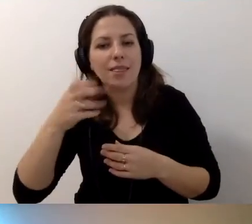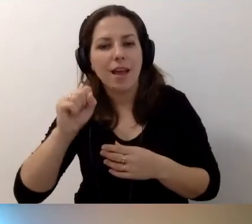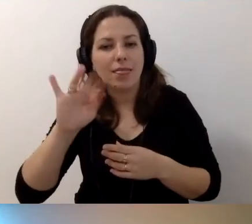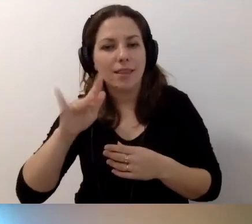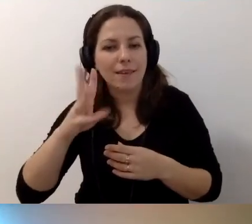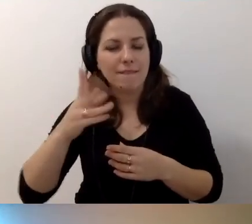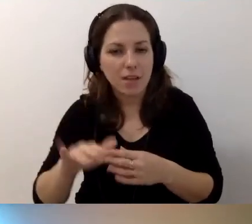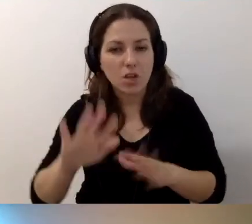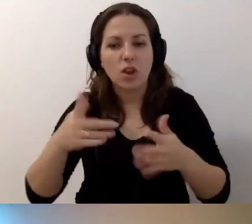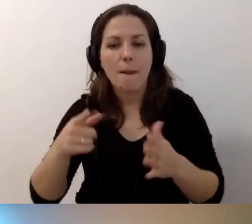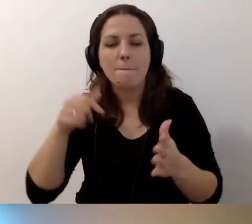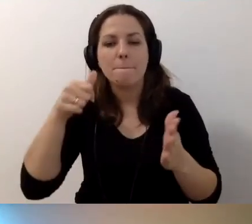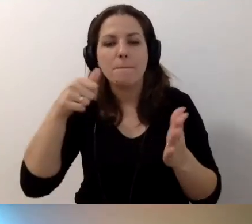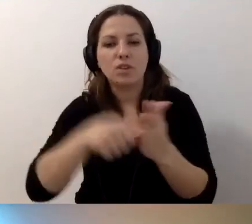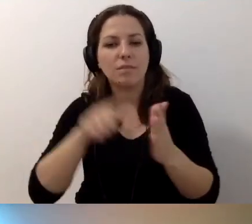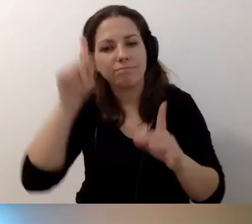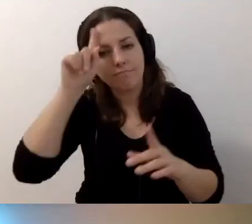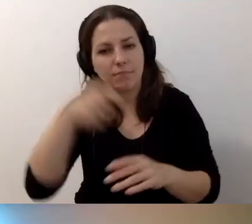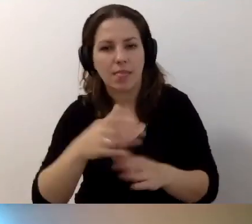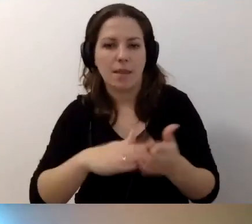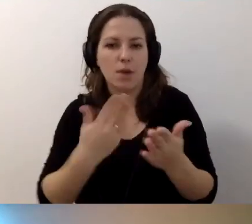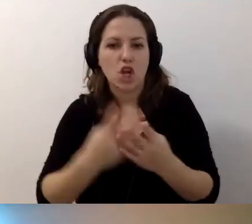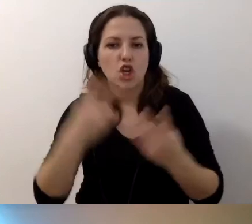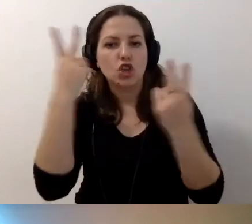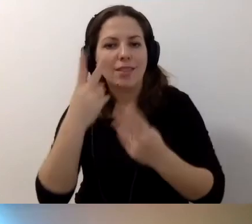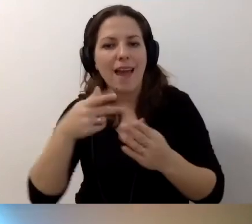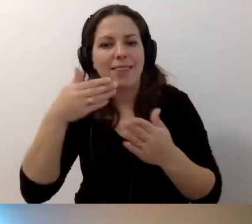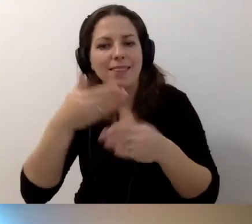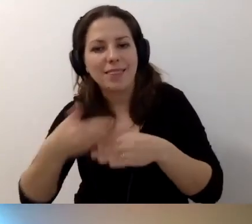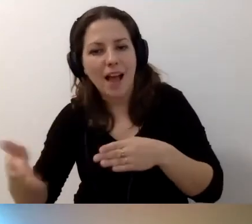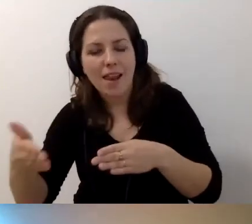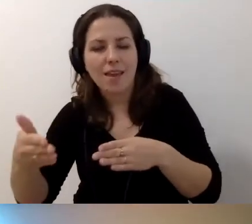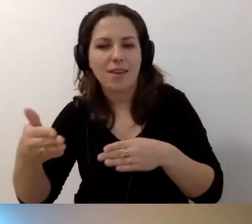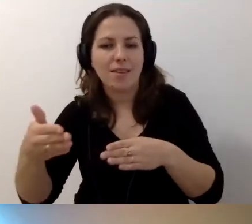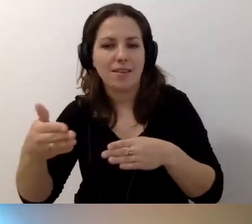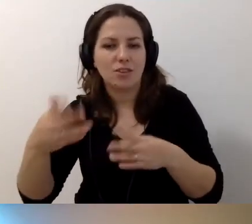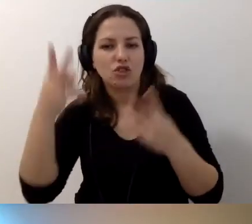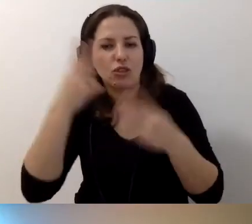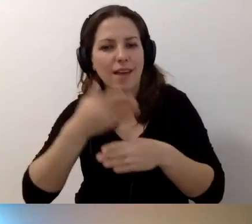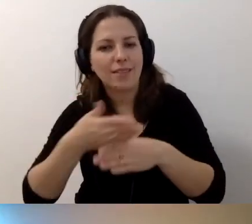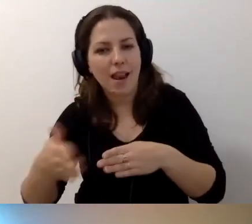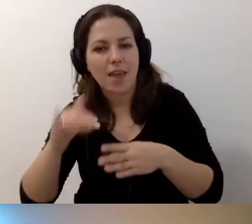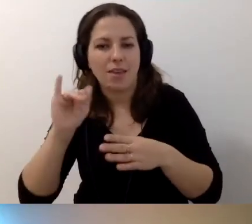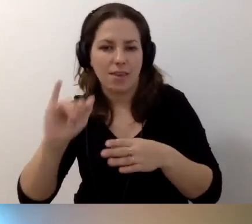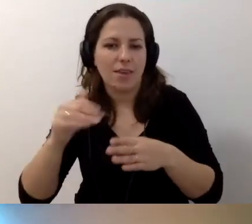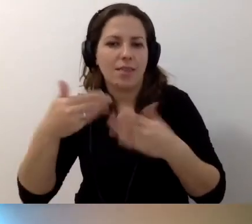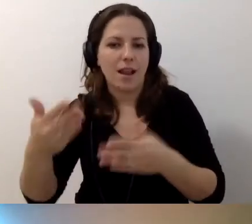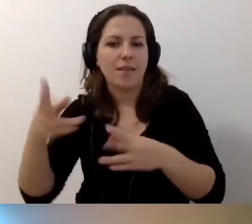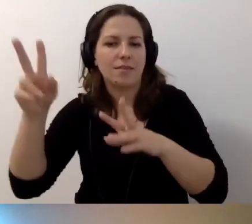Żeby przycisk nazywał się np. „Czytaj dalej...” i podajemy tytuł artykułu.